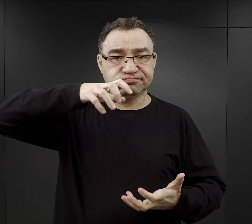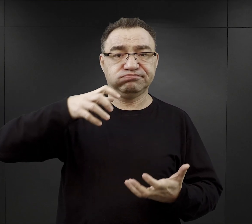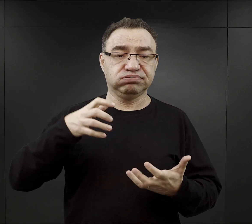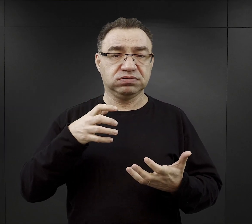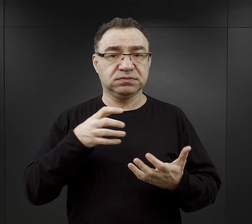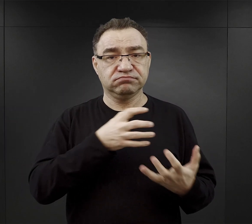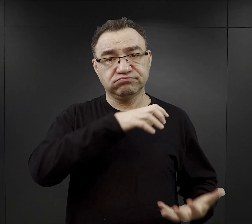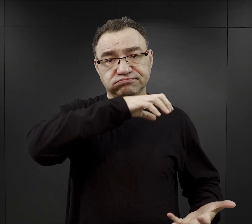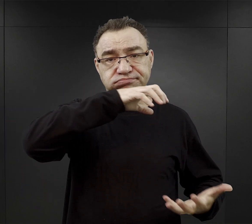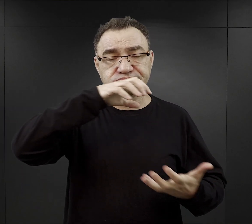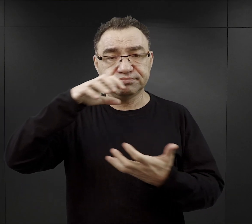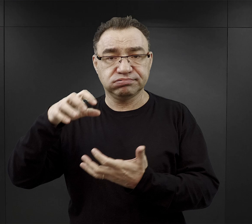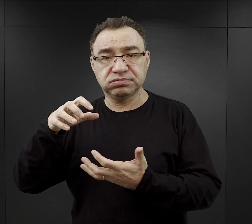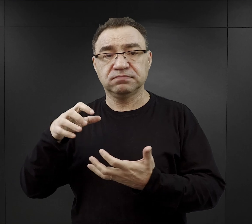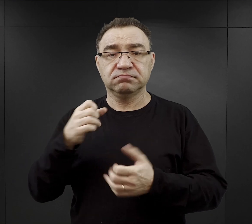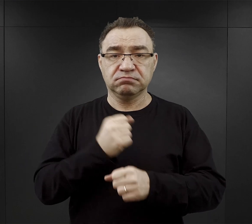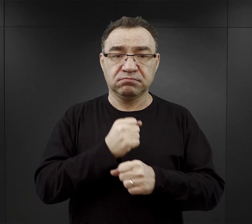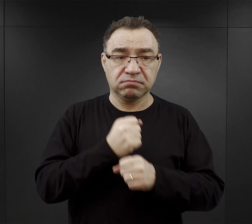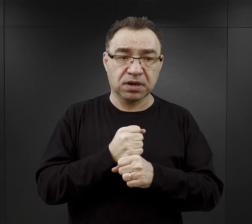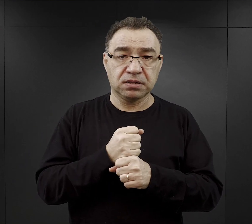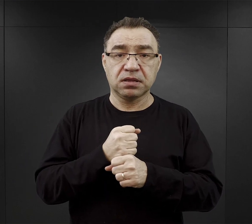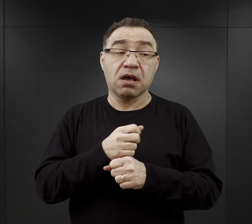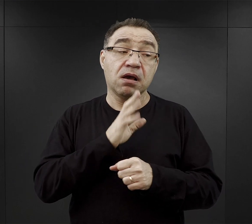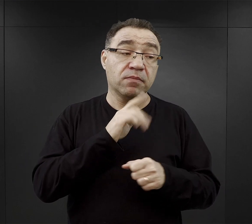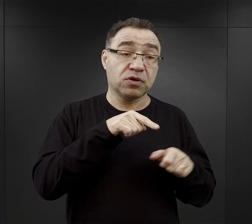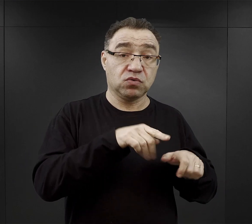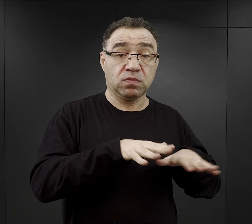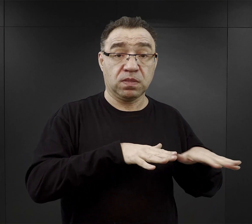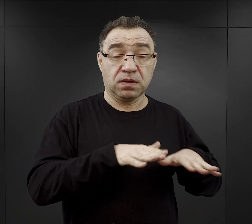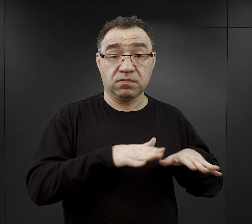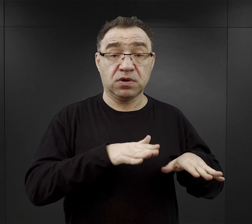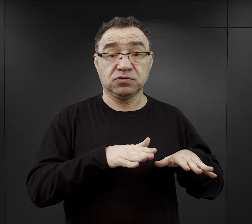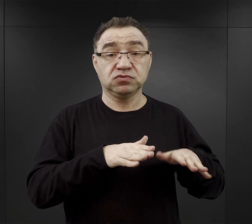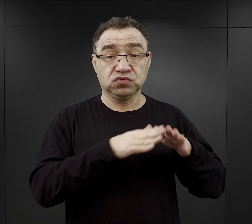chyba że, więźniowie pracowali na obozie, więc mogli spożywać na miejscu.